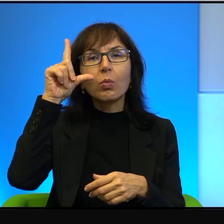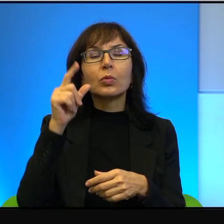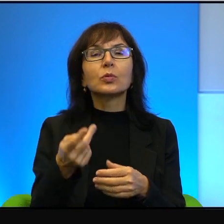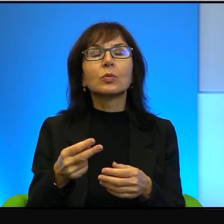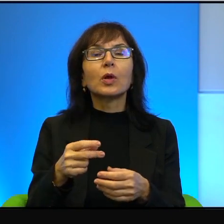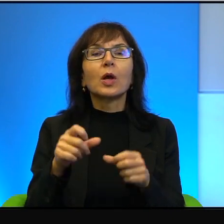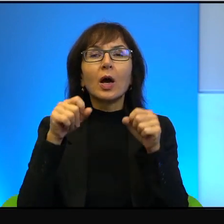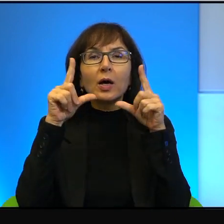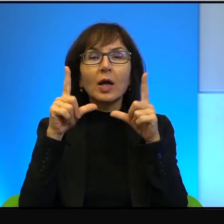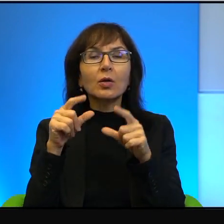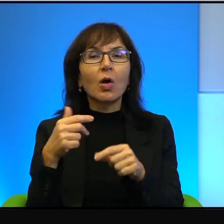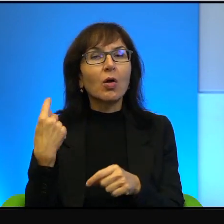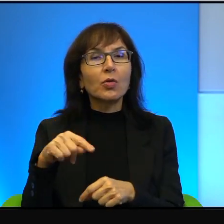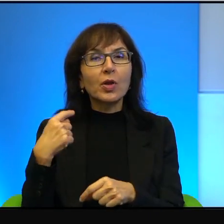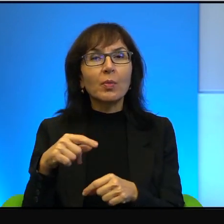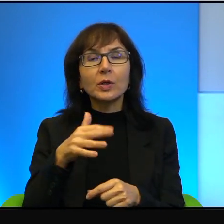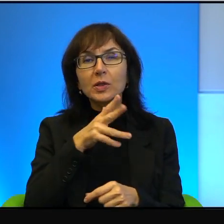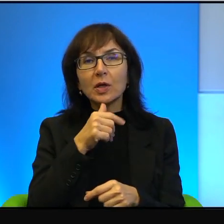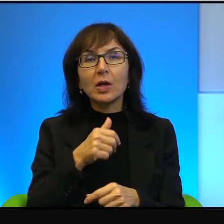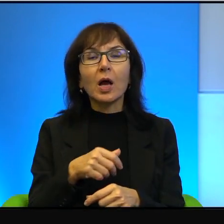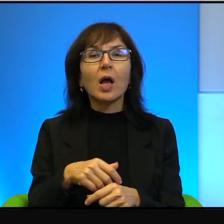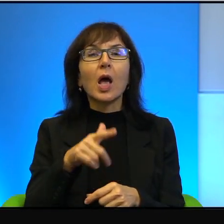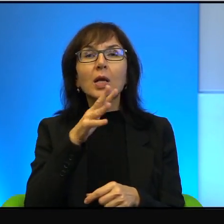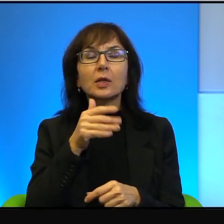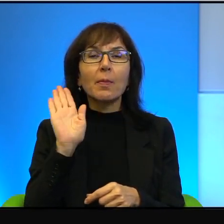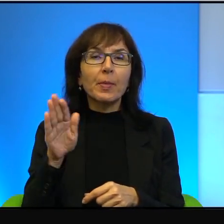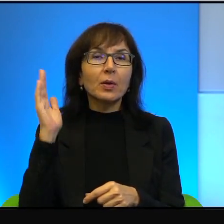Natomiast Izraelczycy mają takie oto marzenie, że pójdą wieczorem spać,